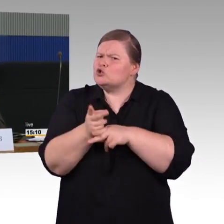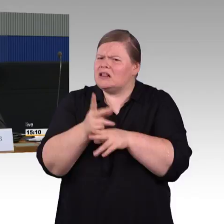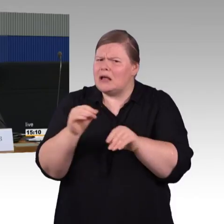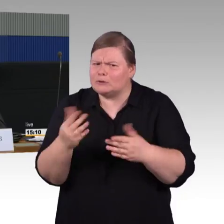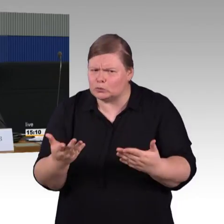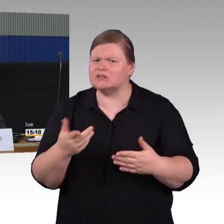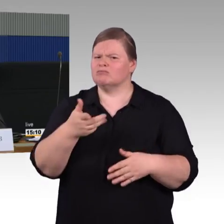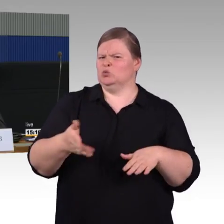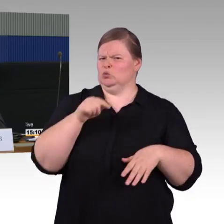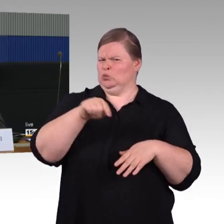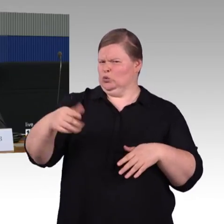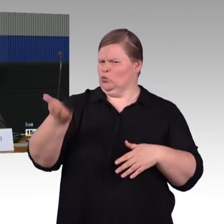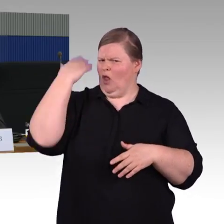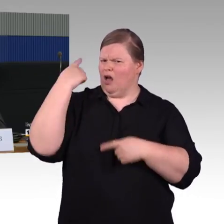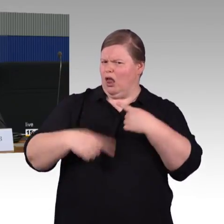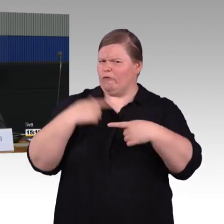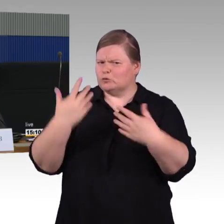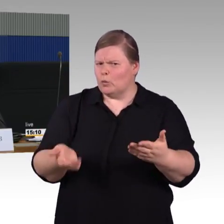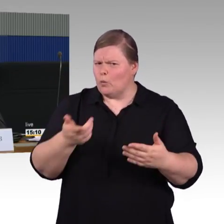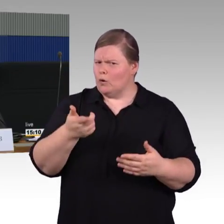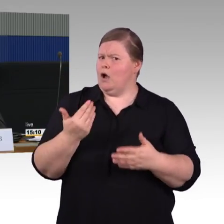Die Frage richtet sich naturgemäß an Frau Engel-Kuhn.